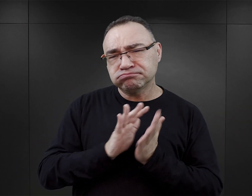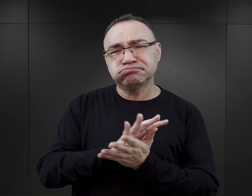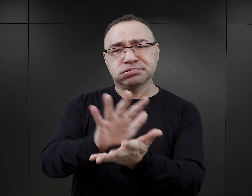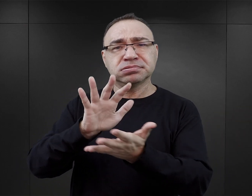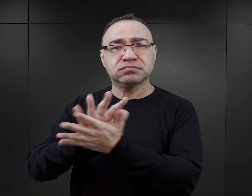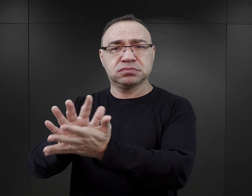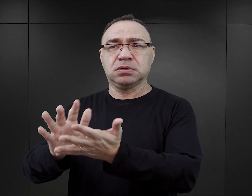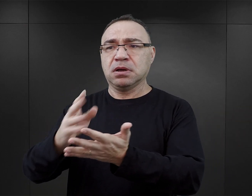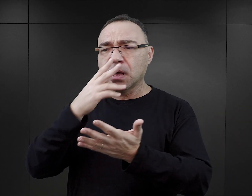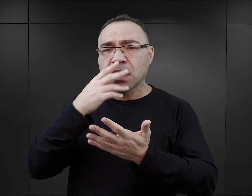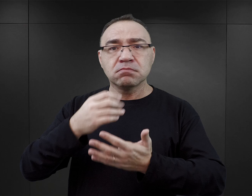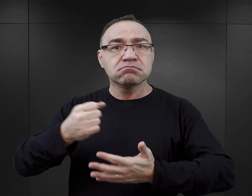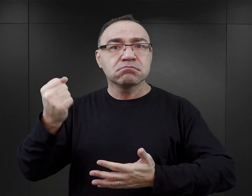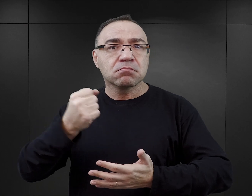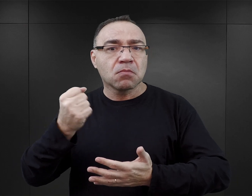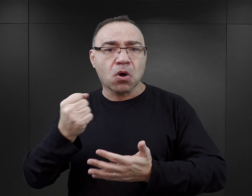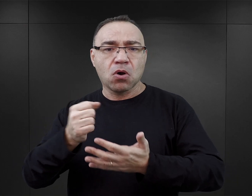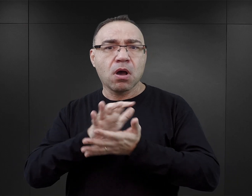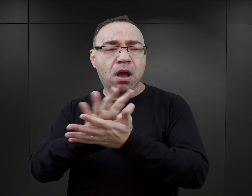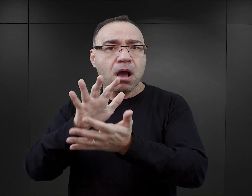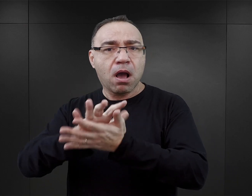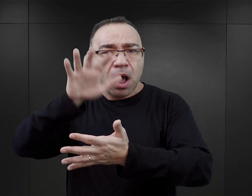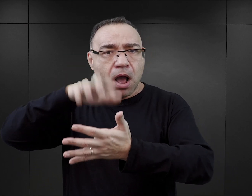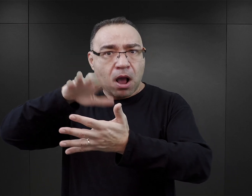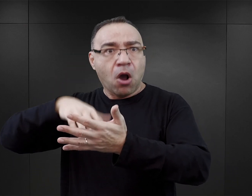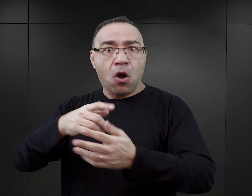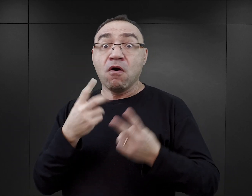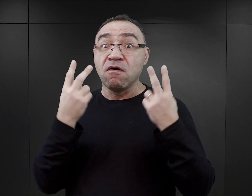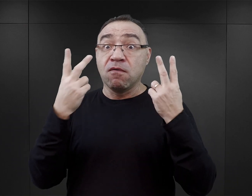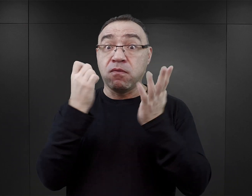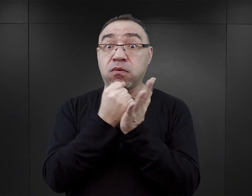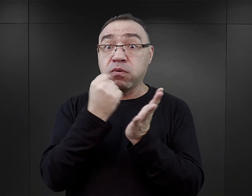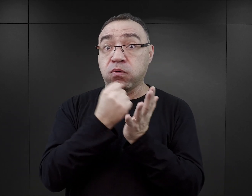ona wprowadza ten wątek tak, jak gdyby on był zjawiskiem pierwszoplanowym.